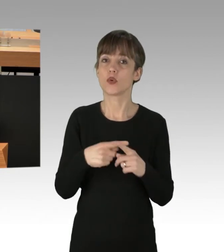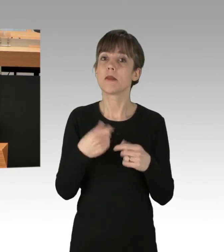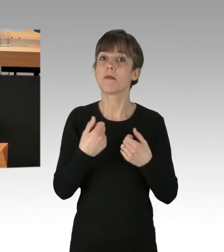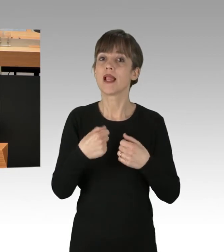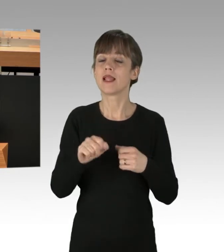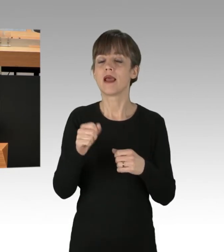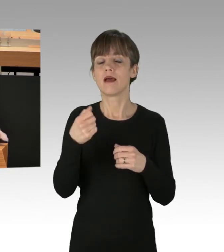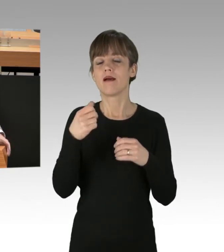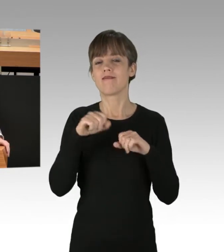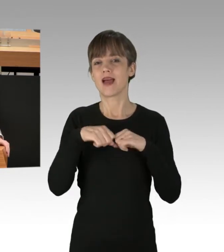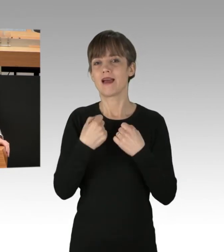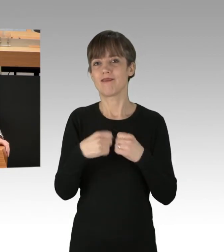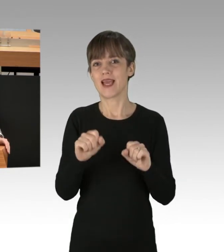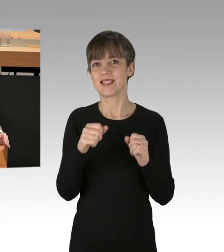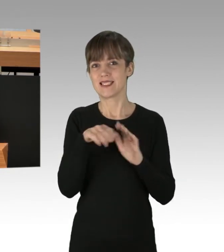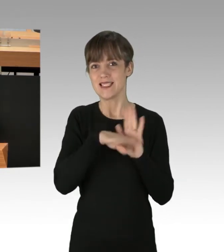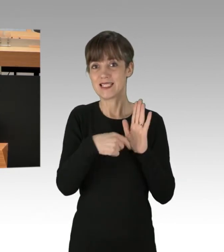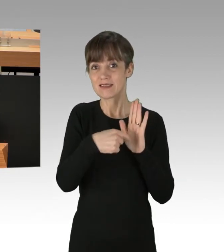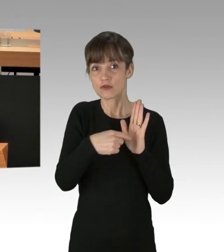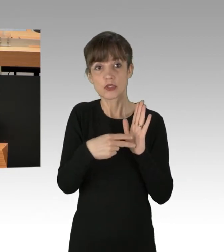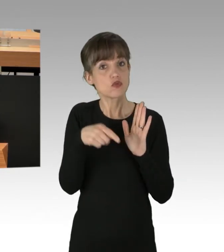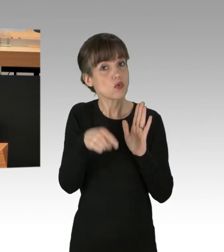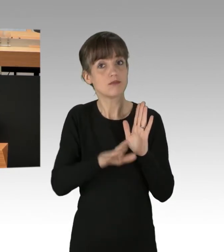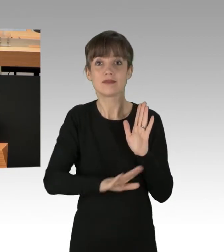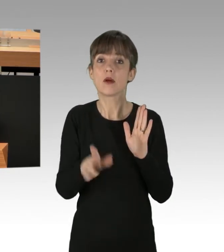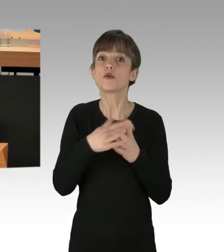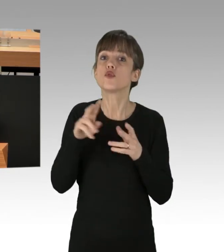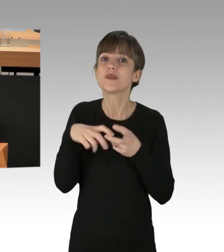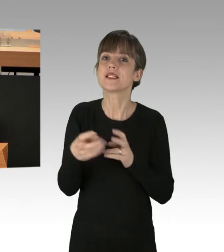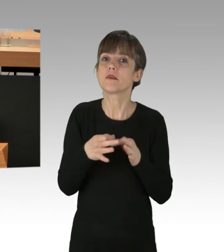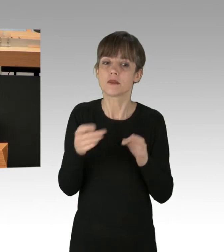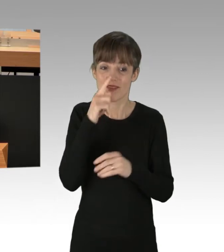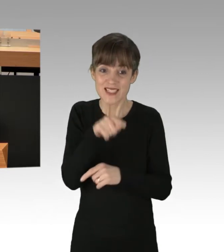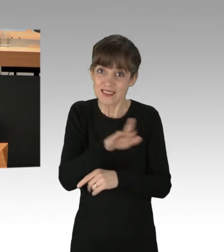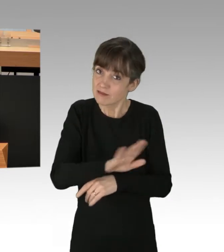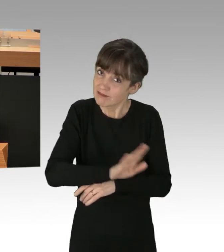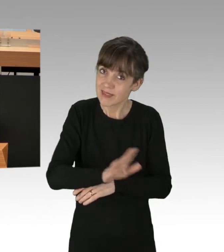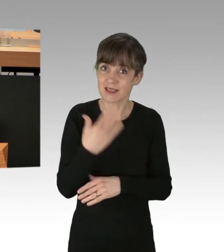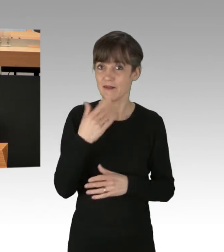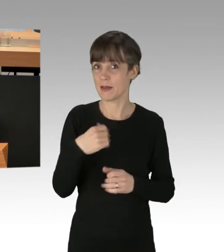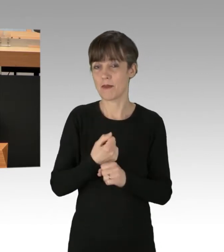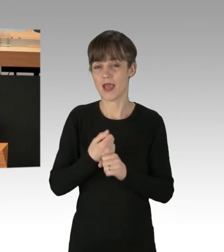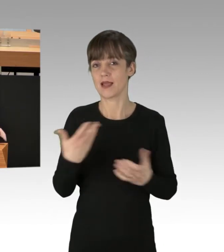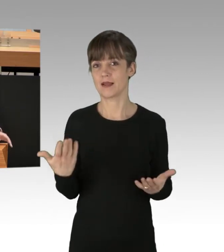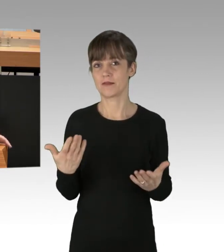und sie müssen auch umgesetzt werden, meine Damen und Herren. (Applaus)